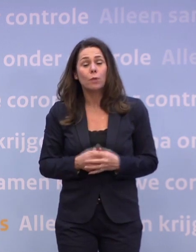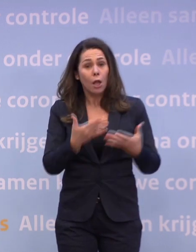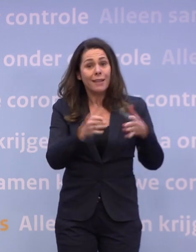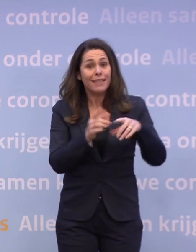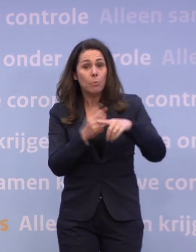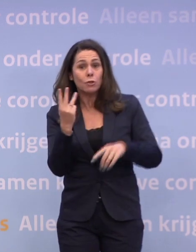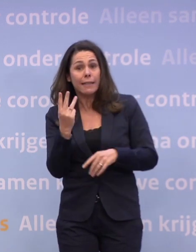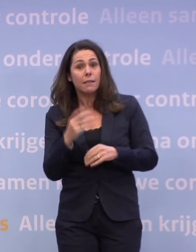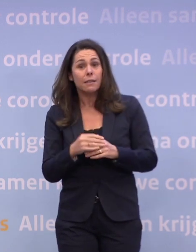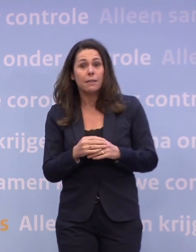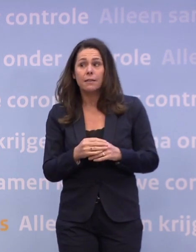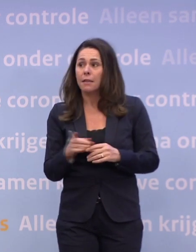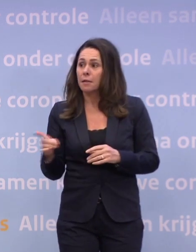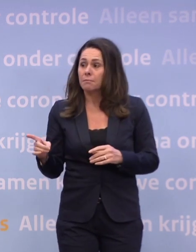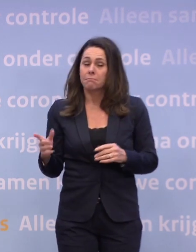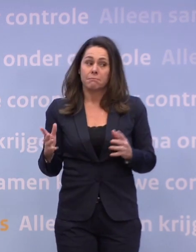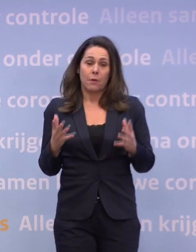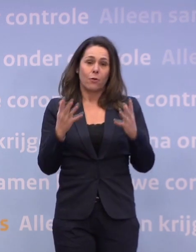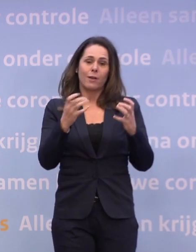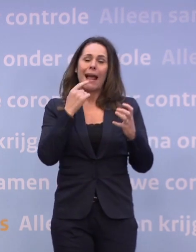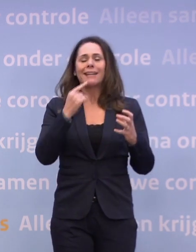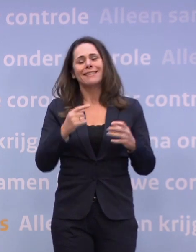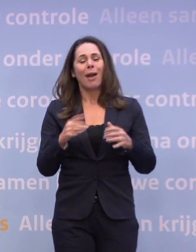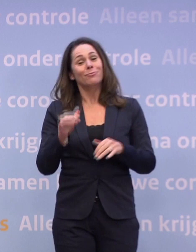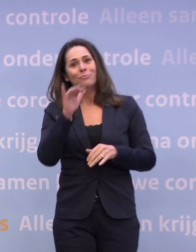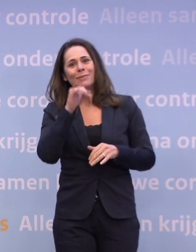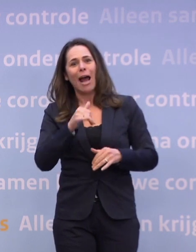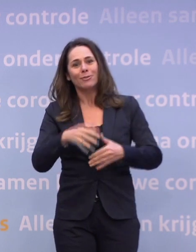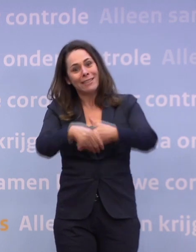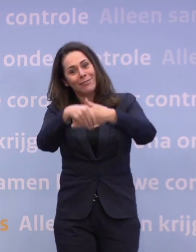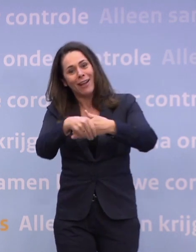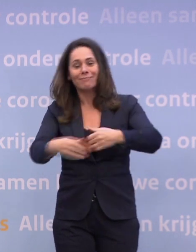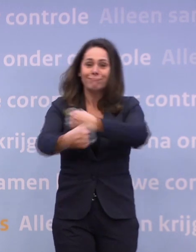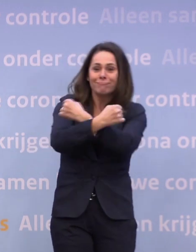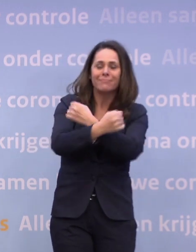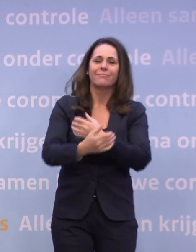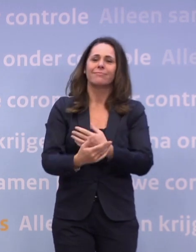Ik zou u graag zeggen dat we met oud en nieuw weer kunnen knuffelen... ...en handen schudden, maar nu gaat dat niet. Dus we weten het niet.